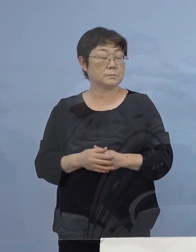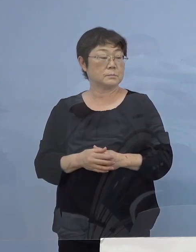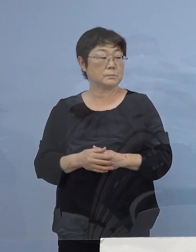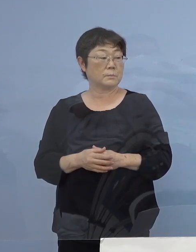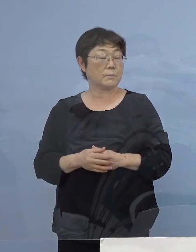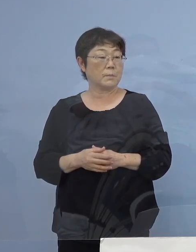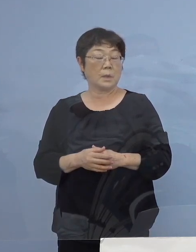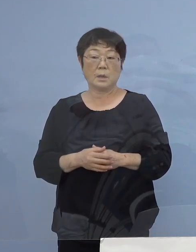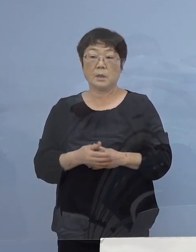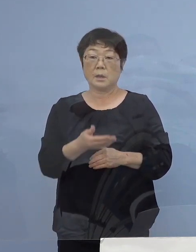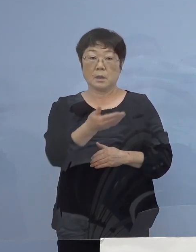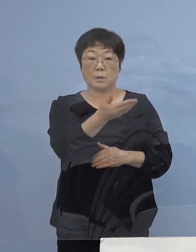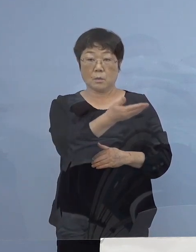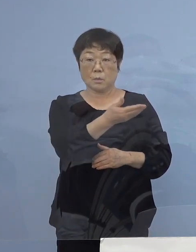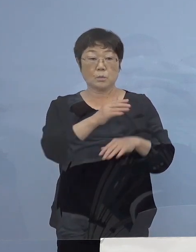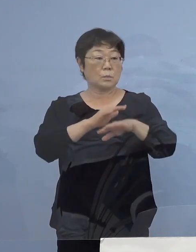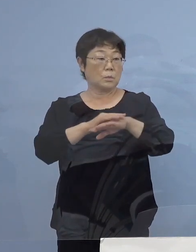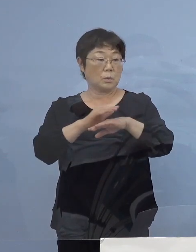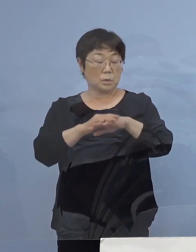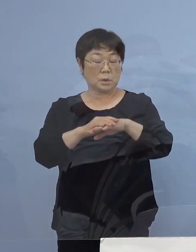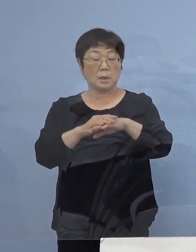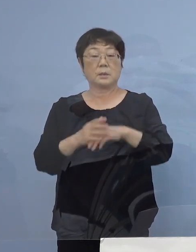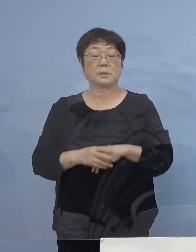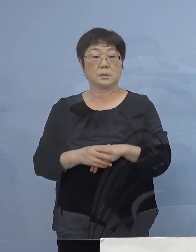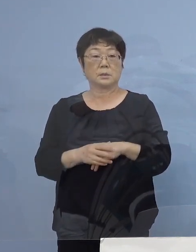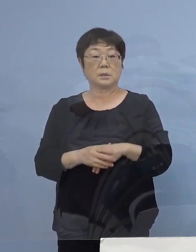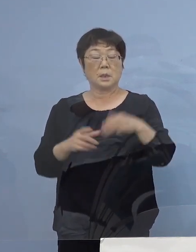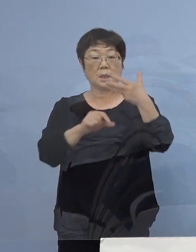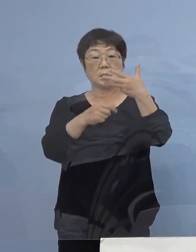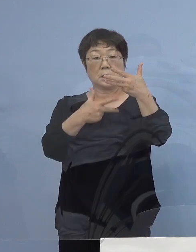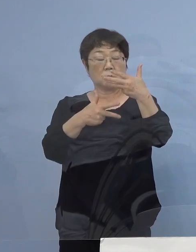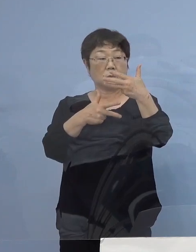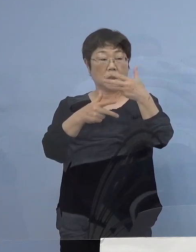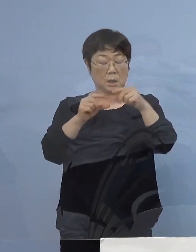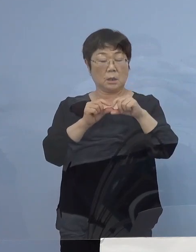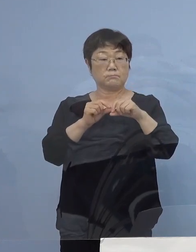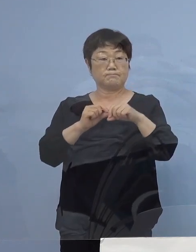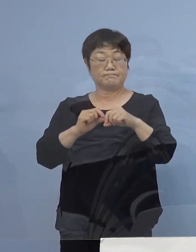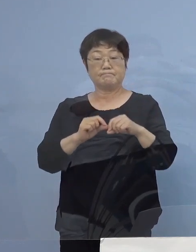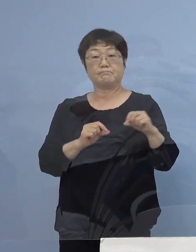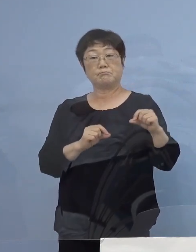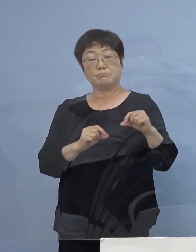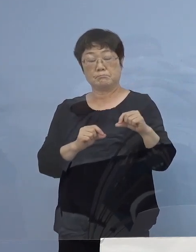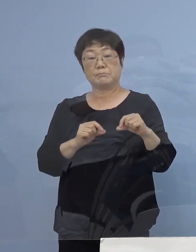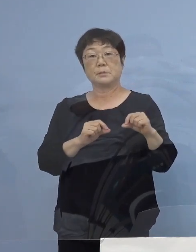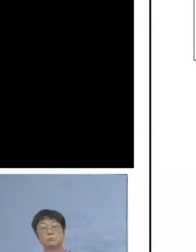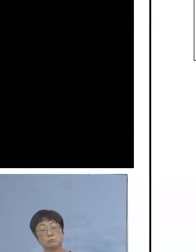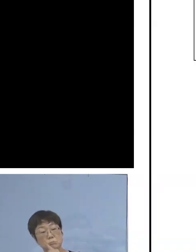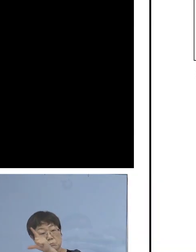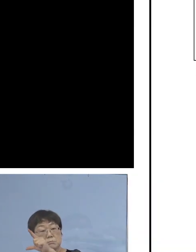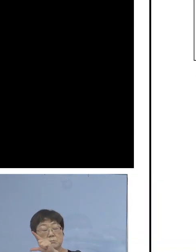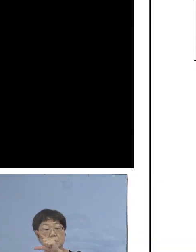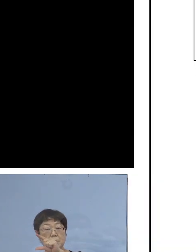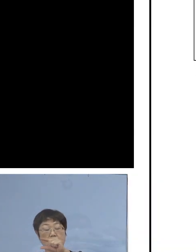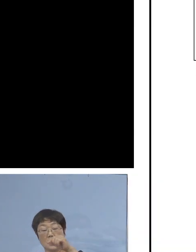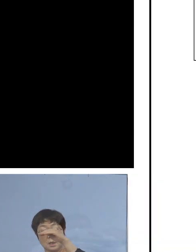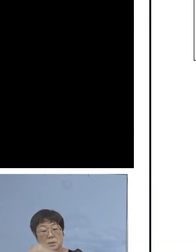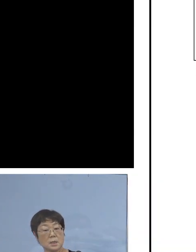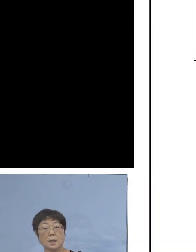このような形（8月）7日から ずっと上がり続けて そして高止まり、なかなか落ちないということで